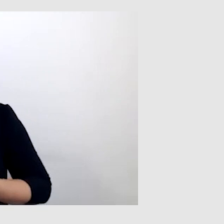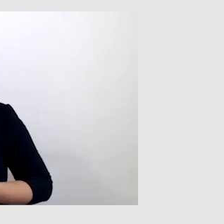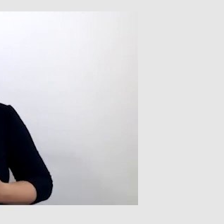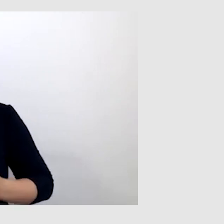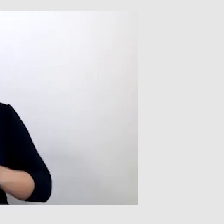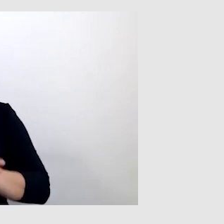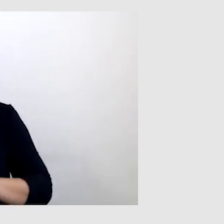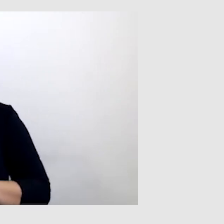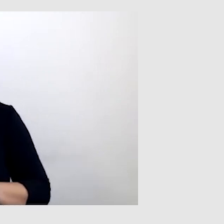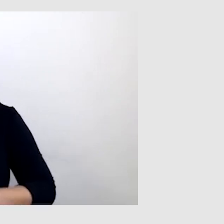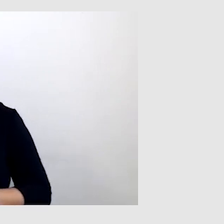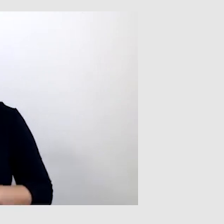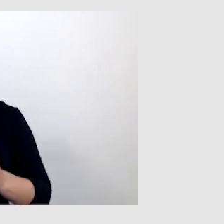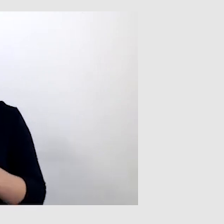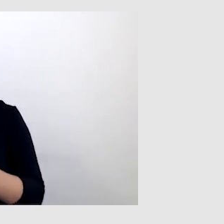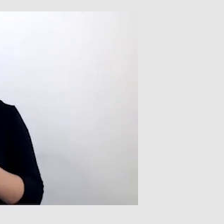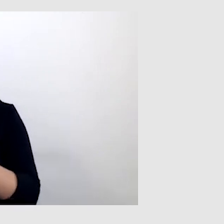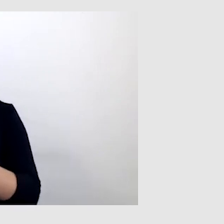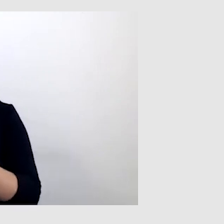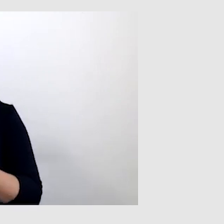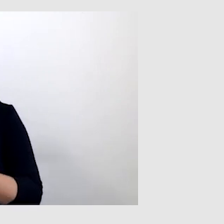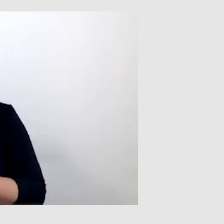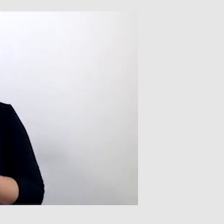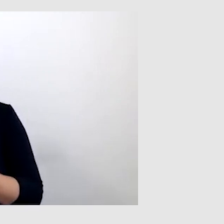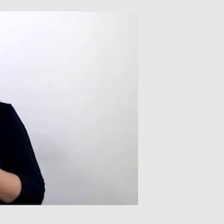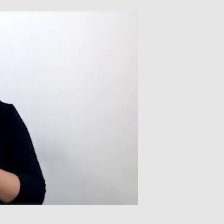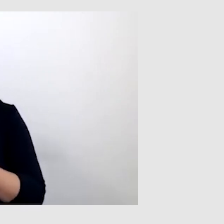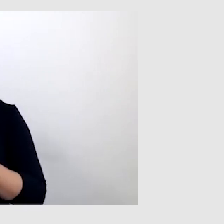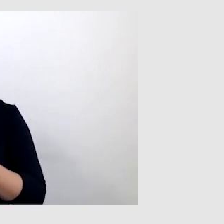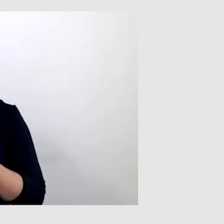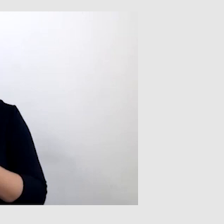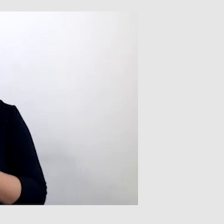W takim wypadku trzeba dokonać transliteracji danego słowa